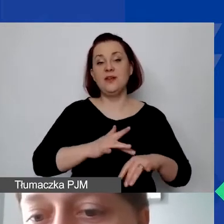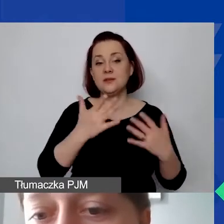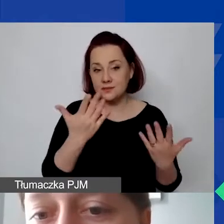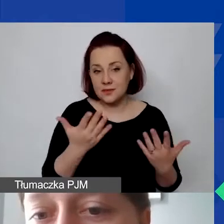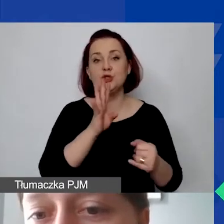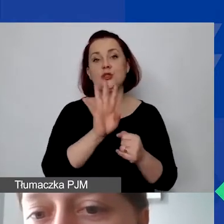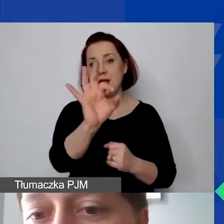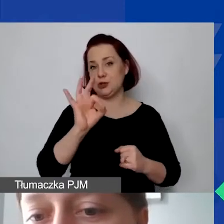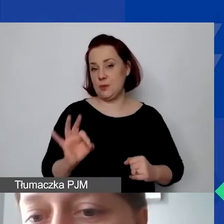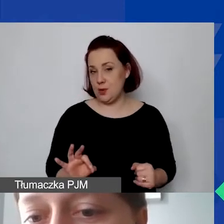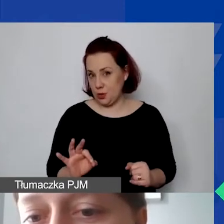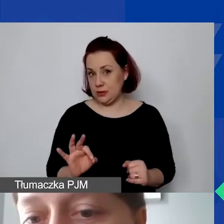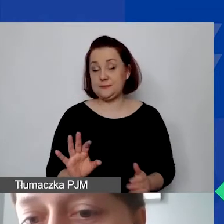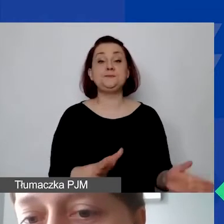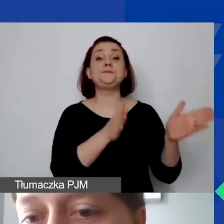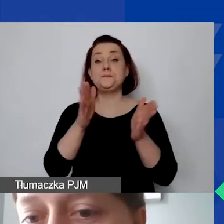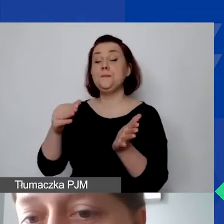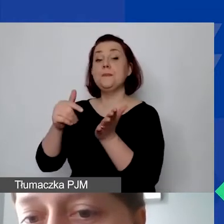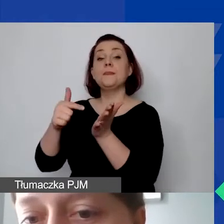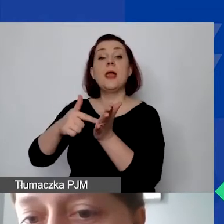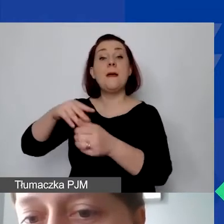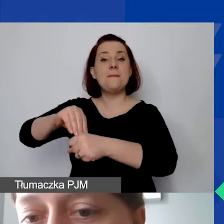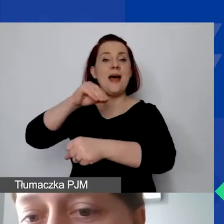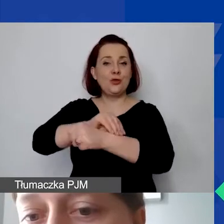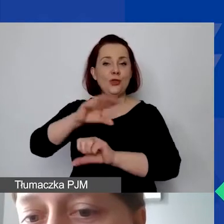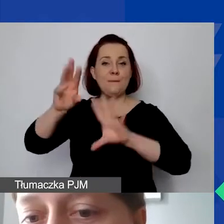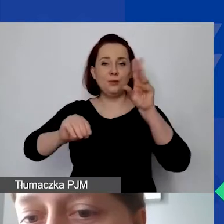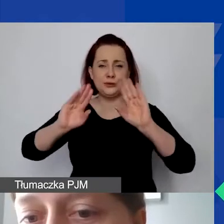Tutaj jest metoda budżetowa, analogicznie zastosowana ta proporcja.